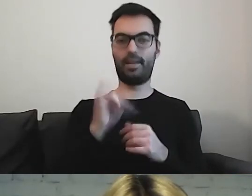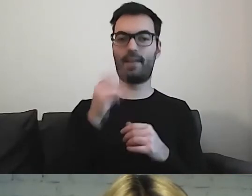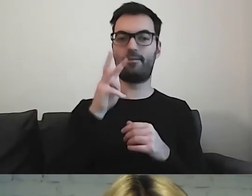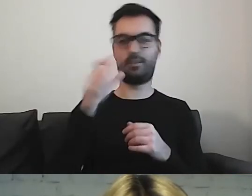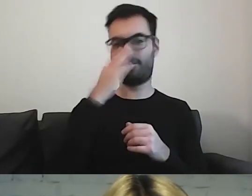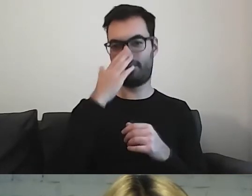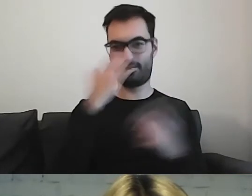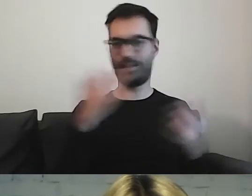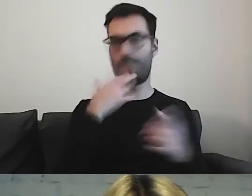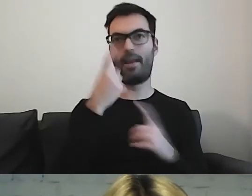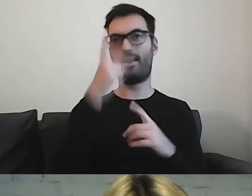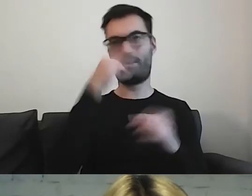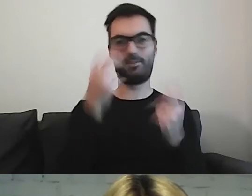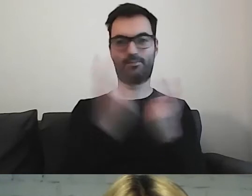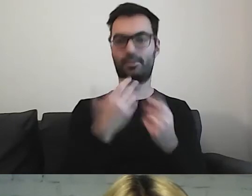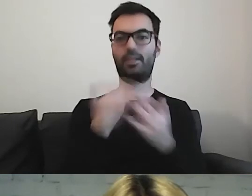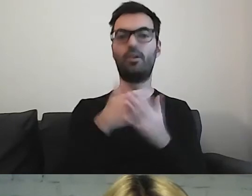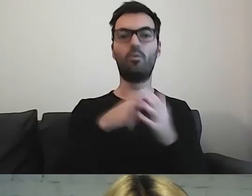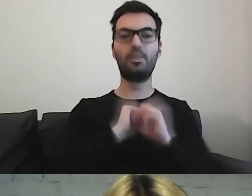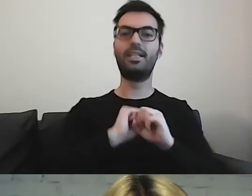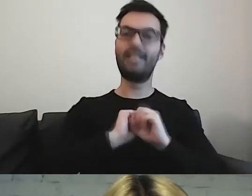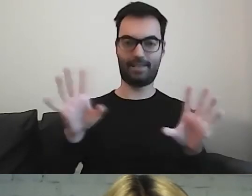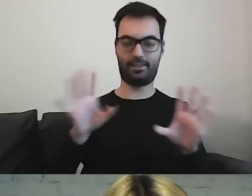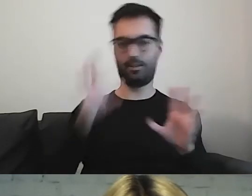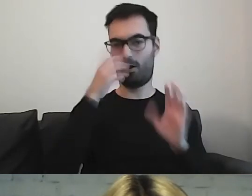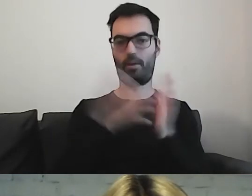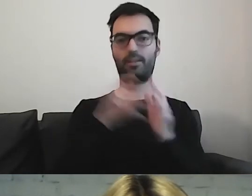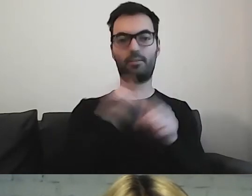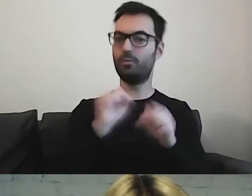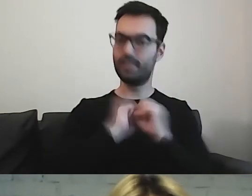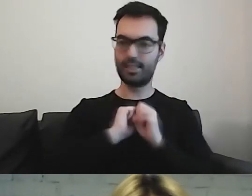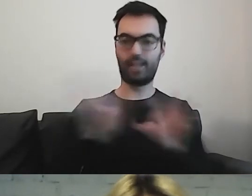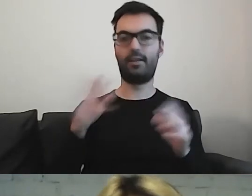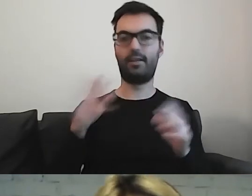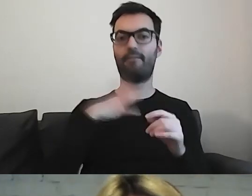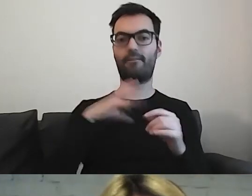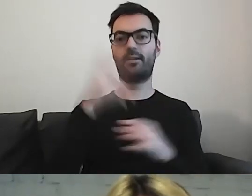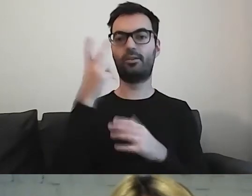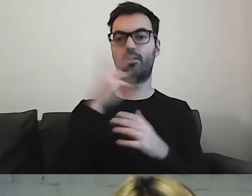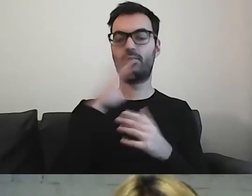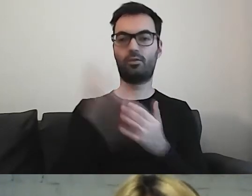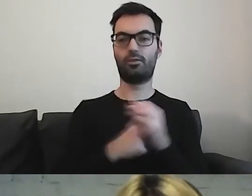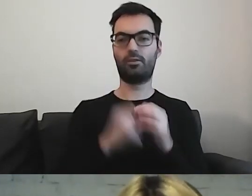Więc piktogram musi być zrozumiały. Zachęcam państwa do korzystania ze strony Arasaac.